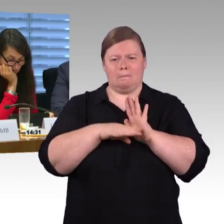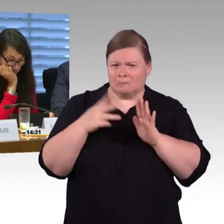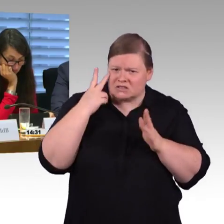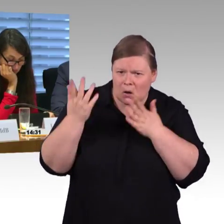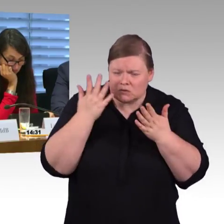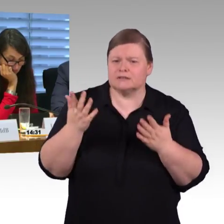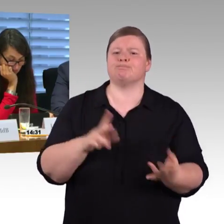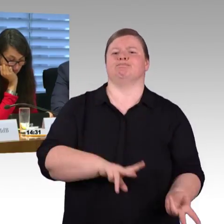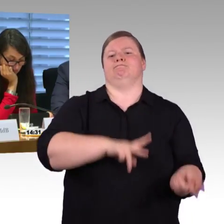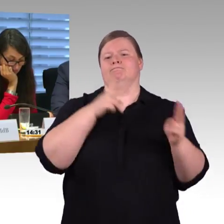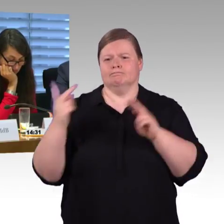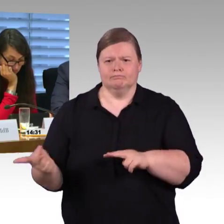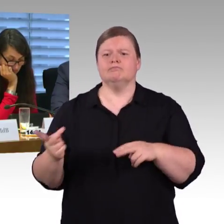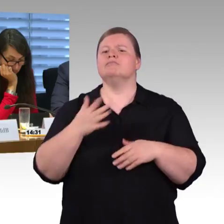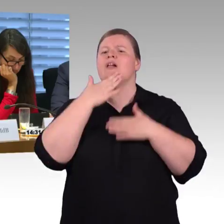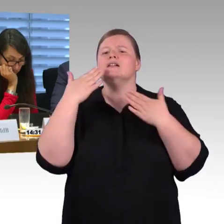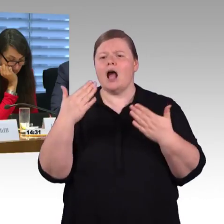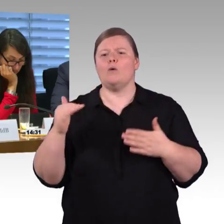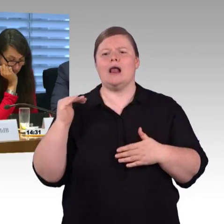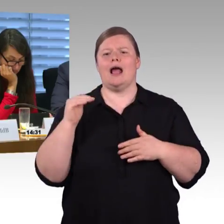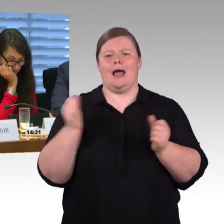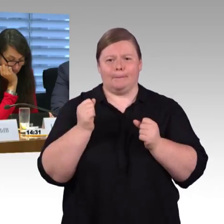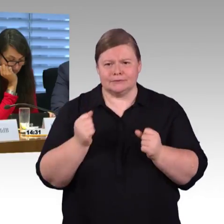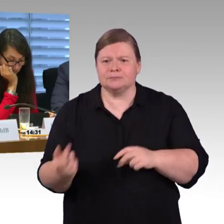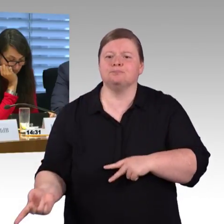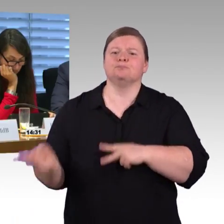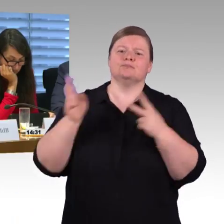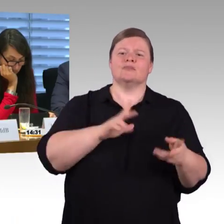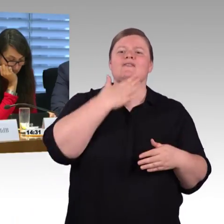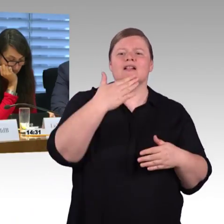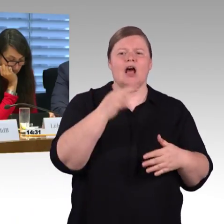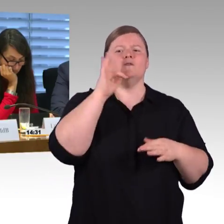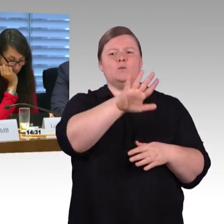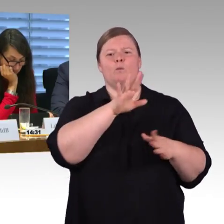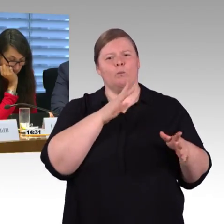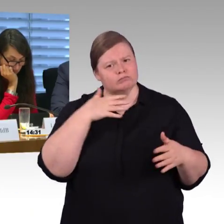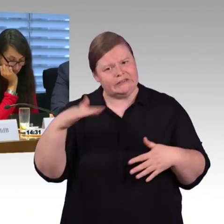gibt es denn für die ferne Zukunft mal Überlegungen, sowohl was die Infrastruktur auf der Bahnhofsseite betrifft, also auch die Züge,